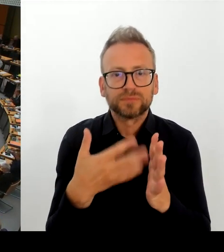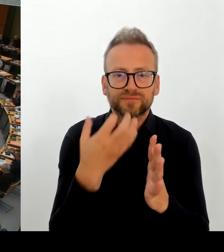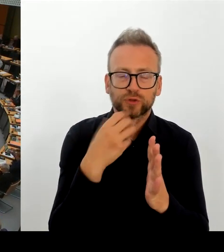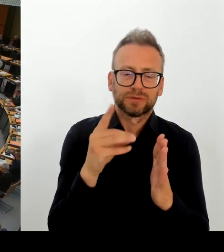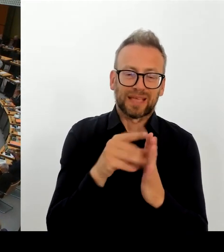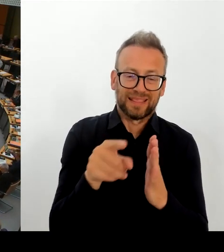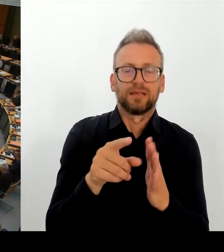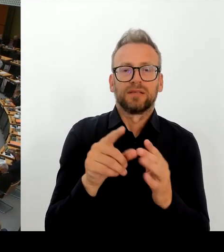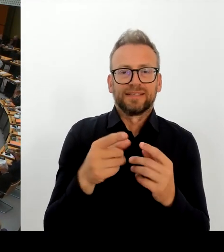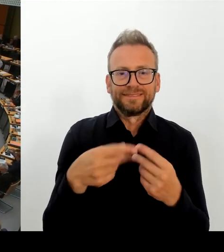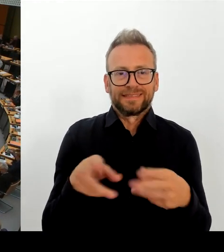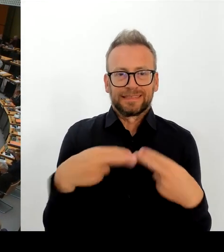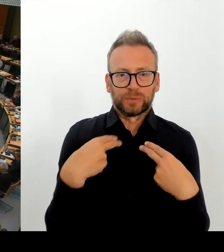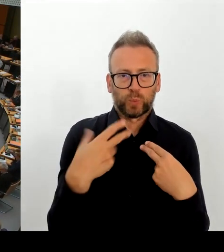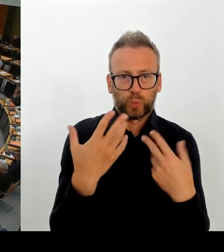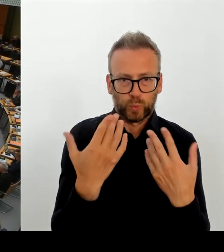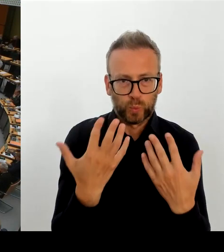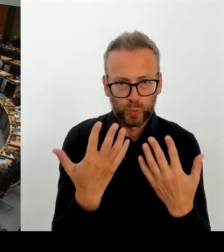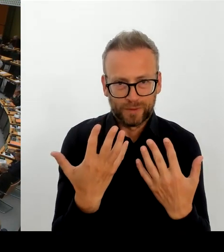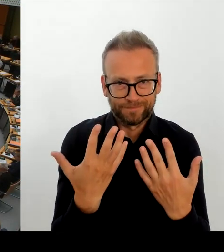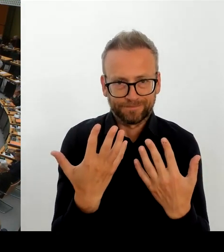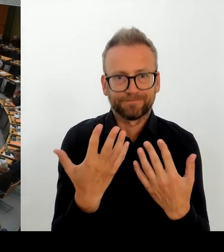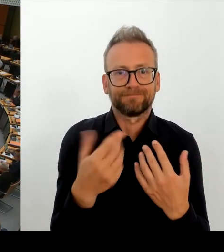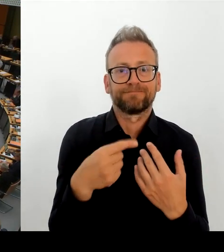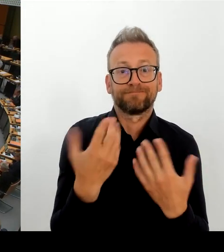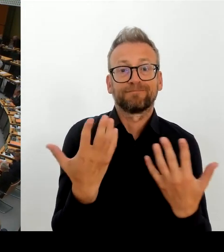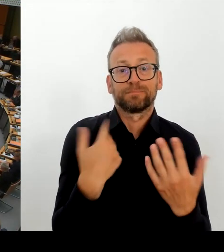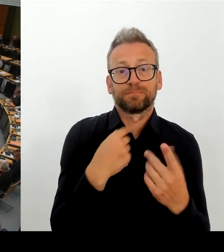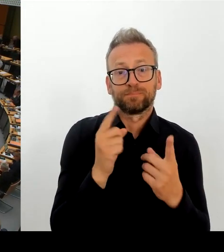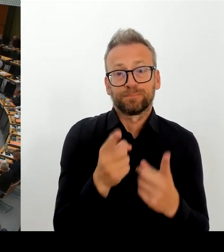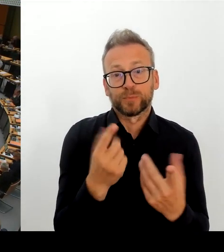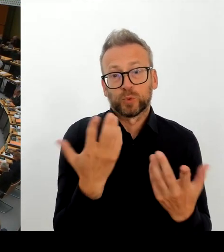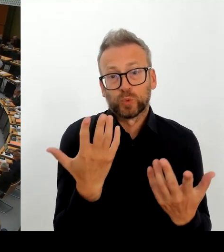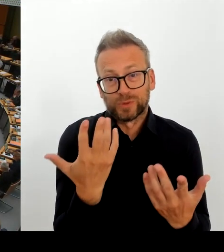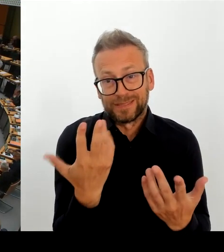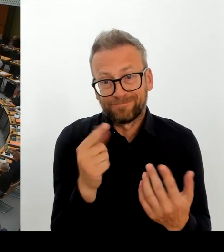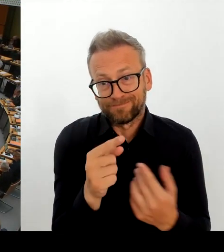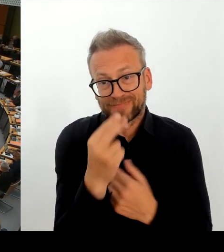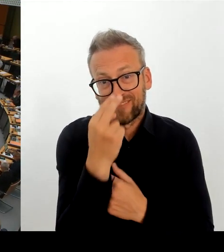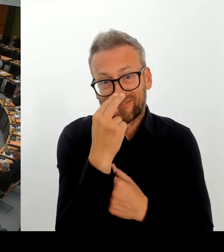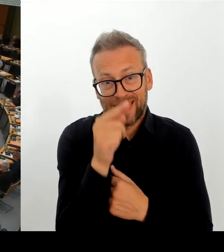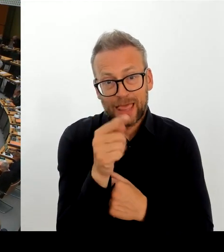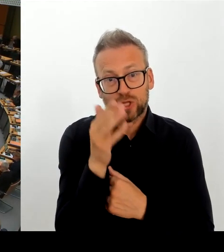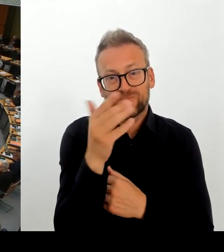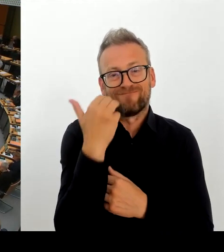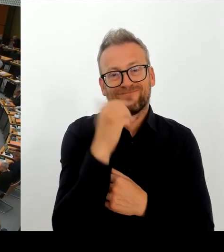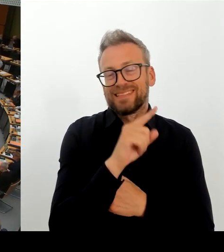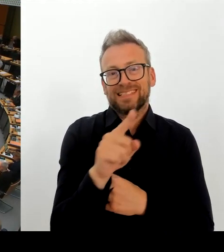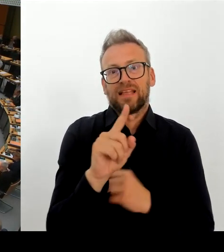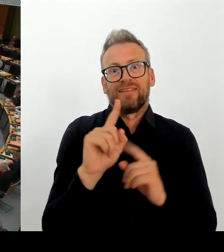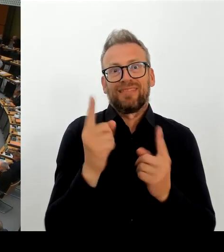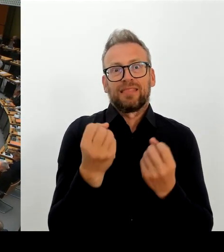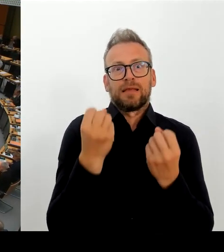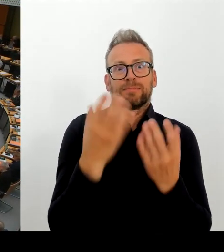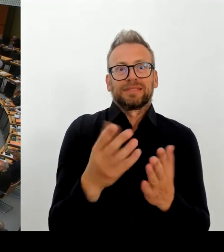ein, zwei Wochen durch die Gespräche mit dem Anbieter Vertrauen gewonnen, dass der Anbieter in der Lage ist, die Akte